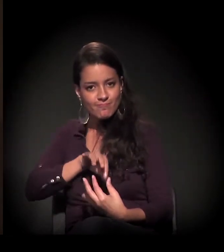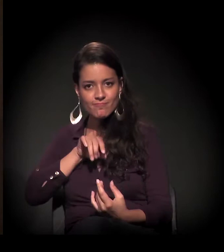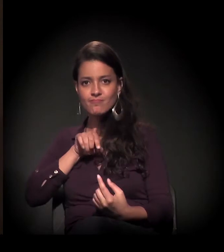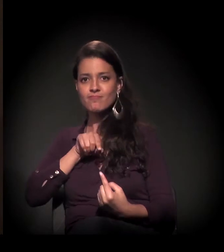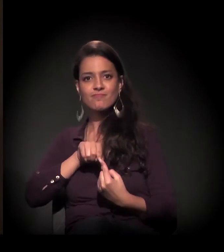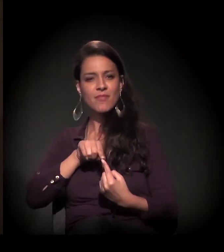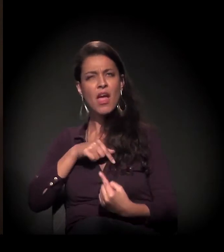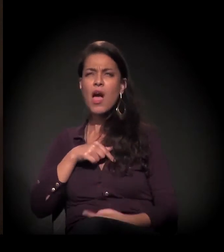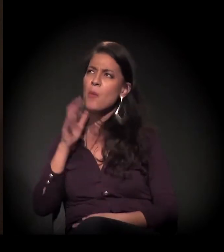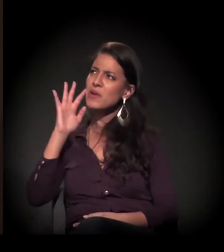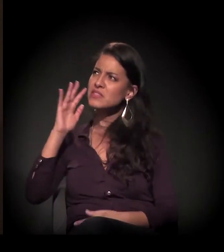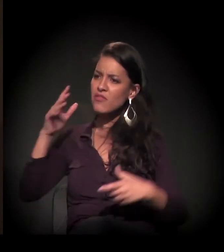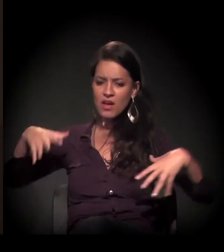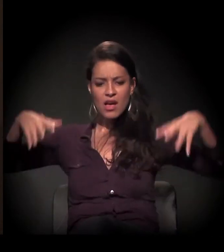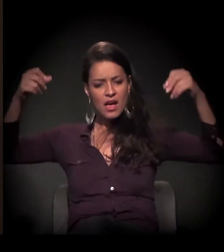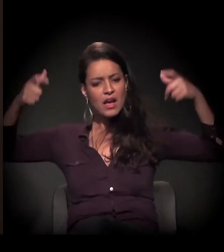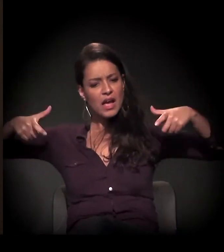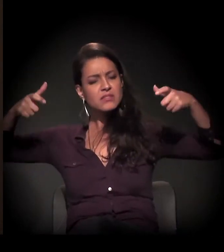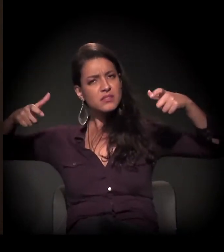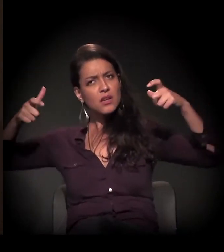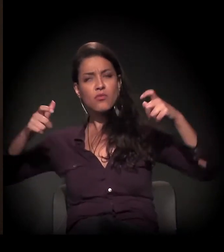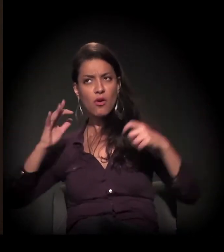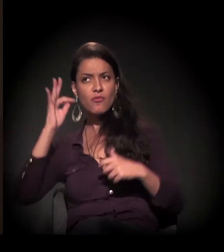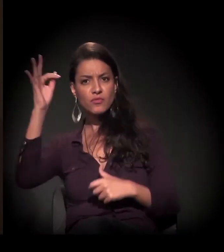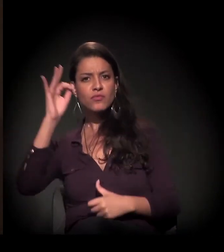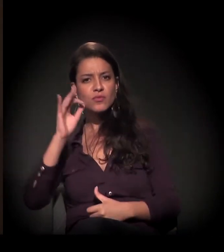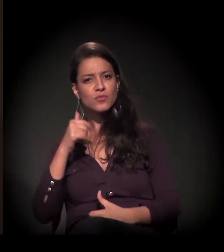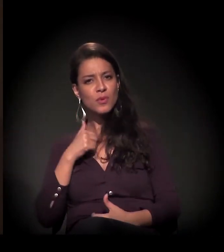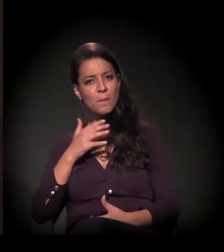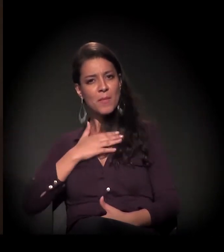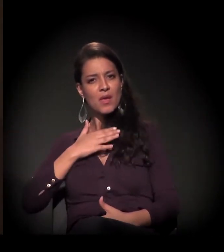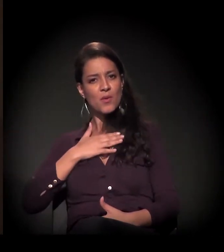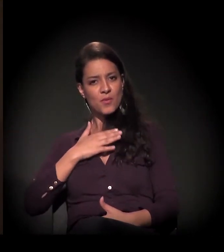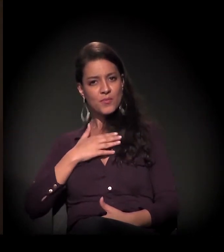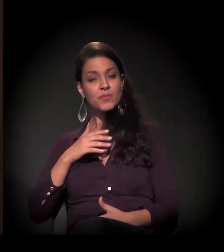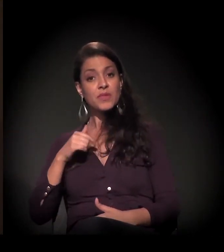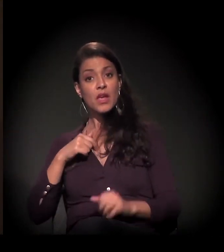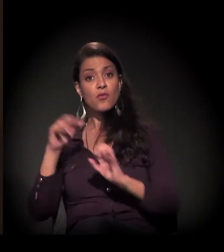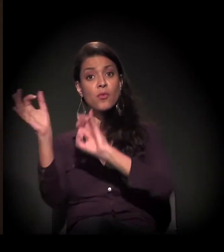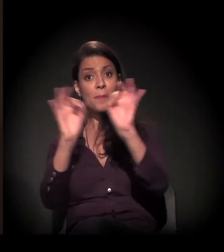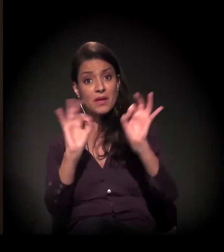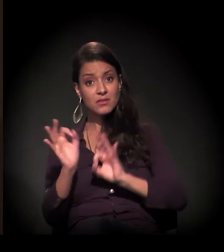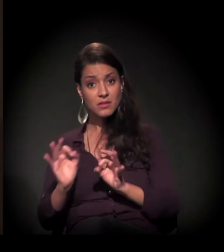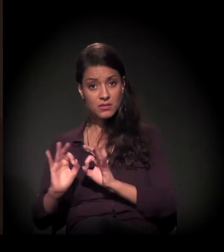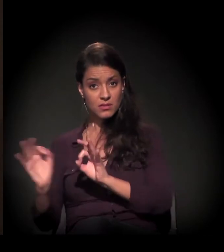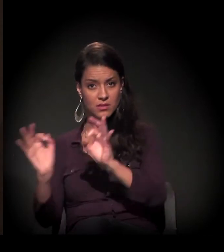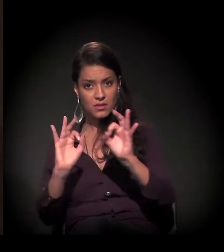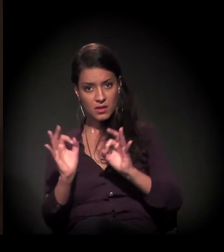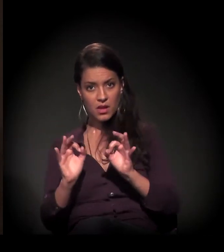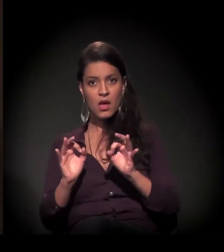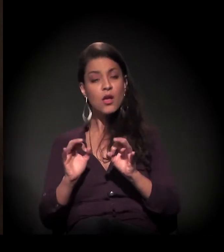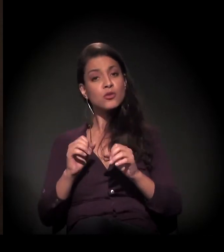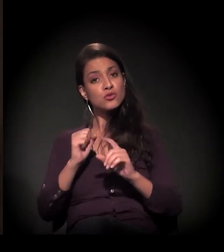E eu falava: "Um dia você vai ser meu, eu vou montar uma obra social e nós vamos trabalhar juntos".